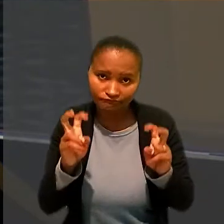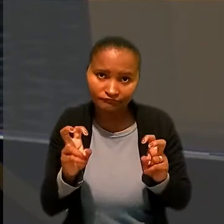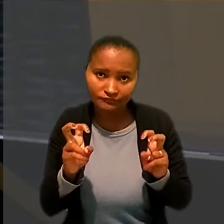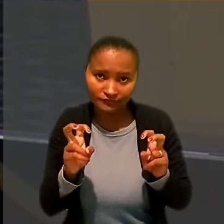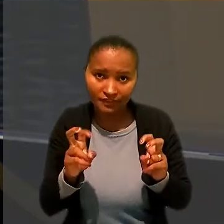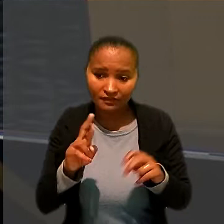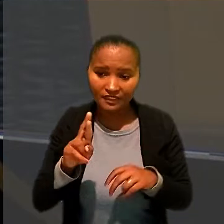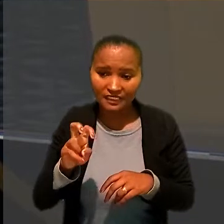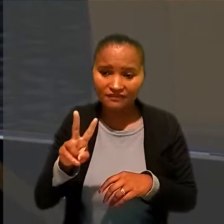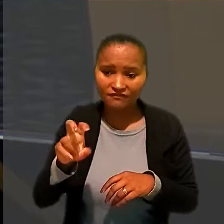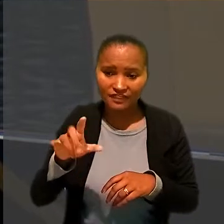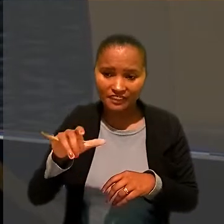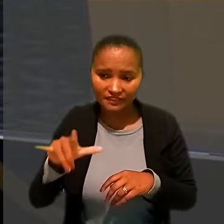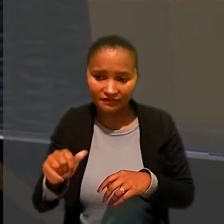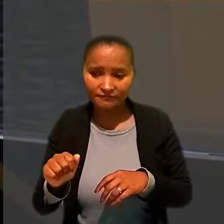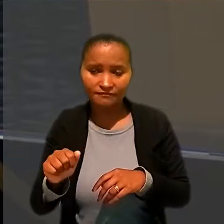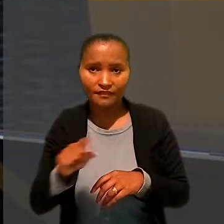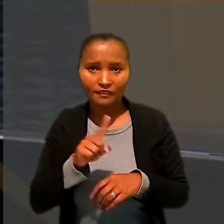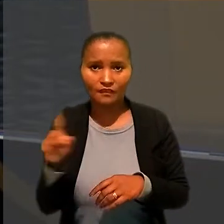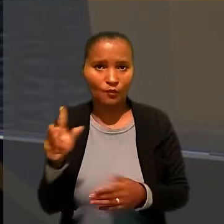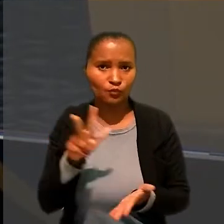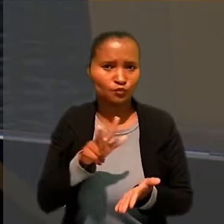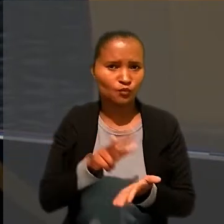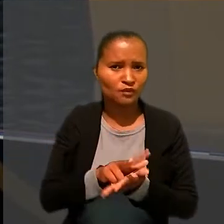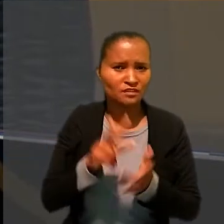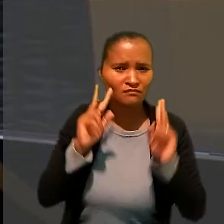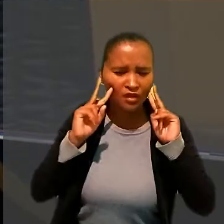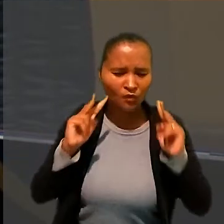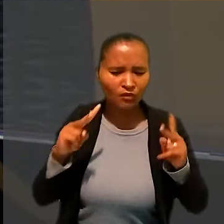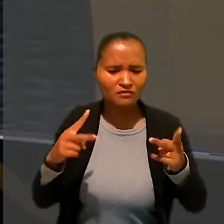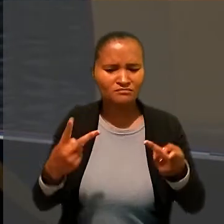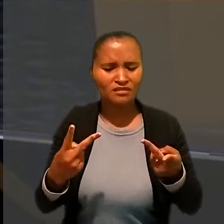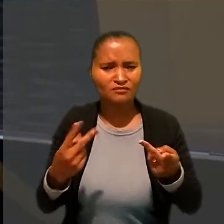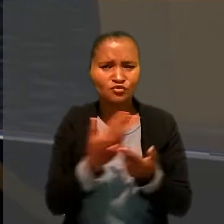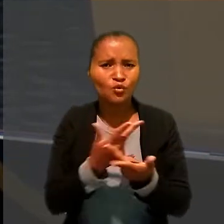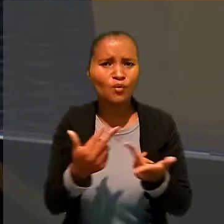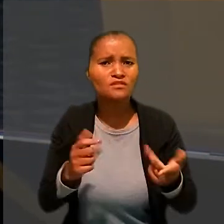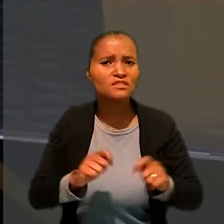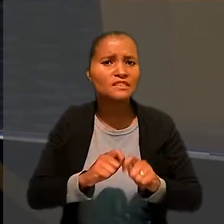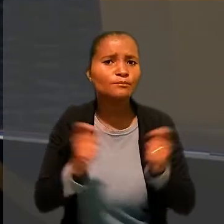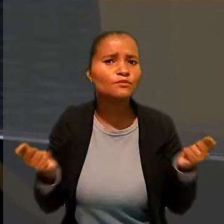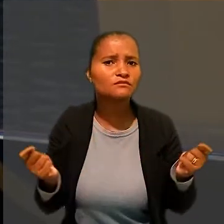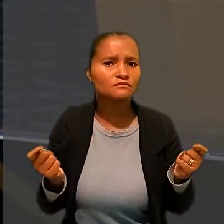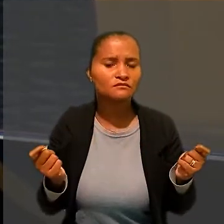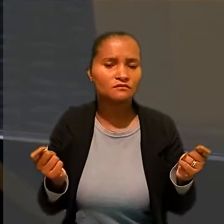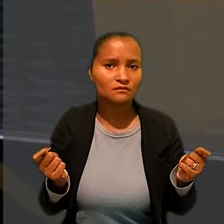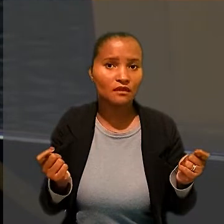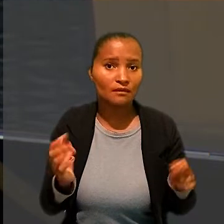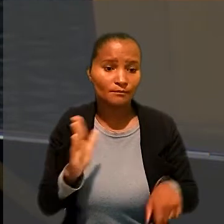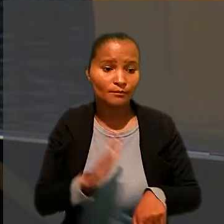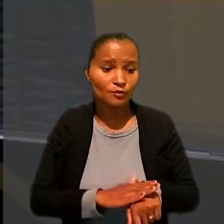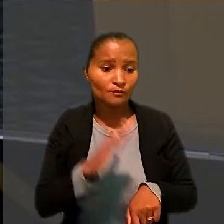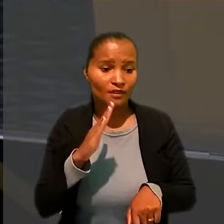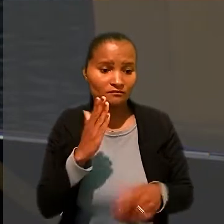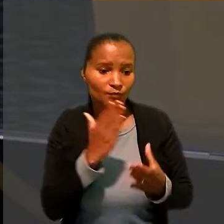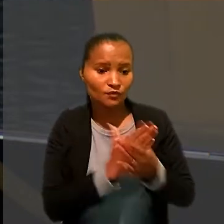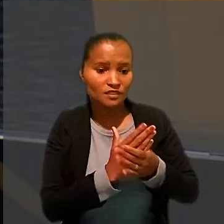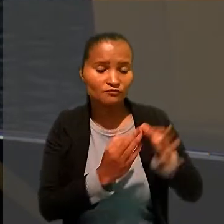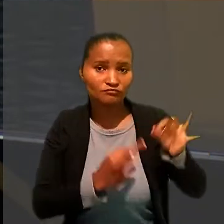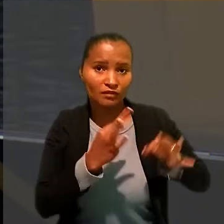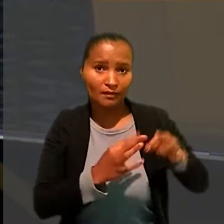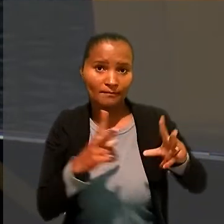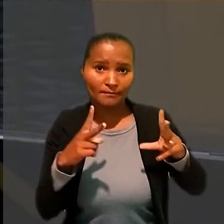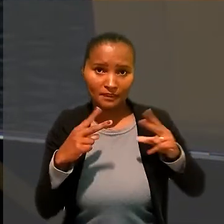não autoriza o reconhecimento de fato impossível e por mais que a coisa julgada mereça a proteção do ordenamento jurídico